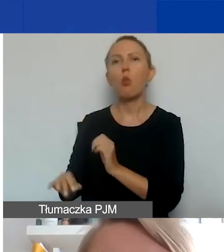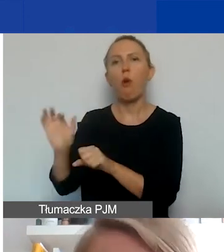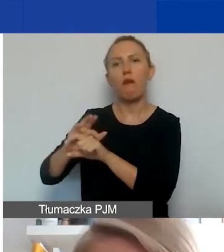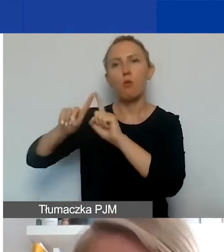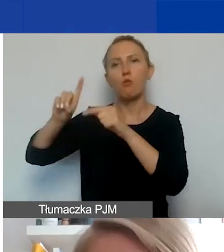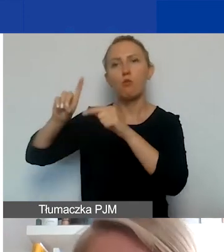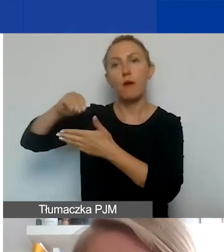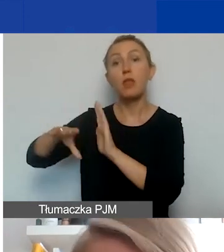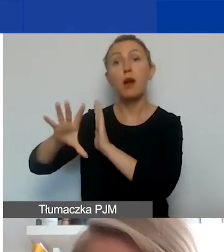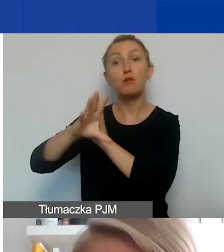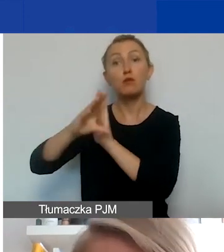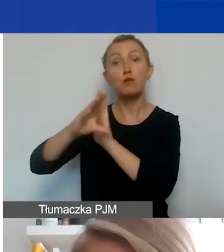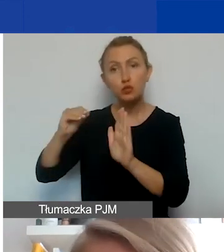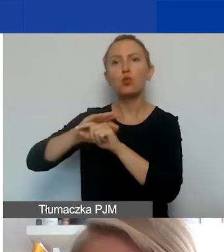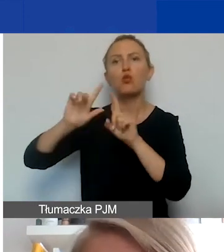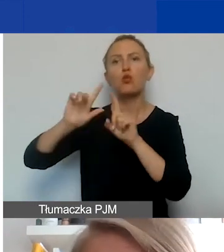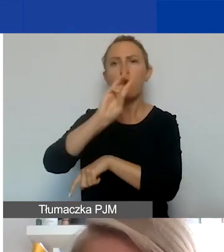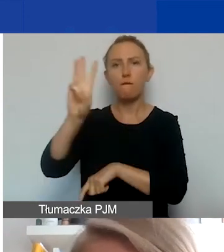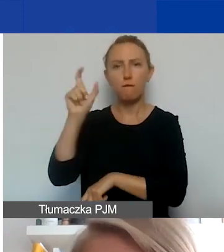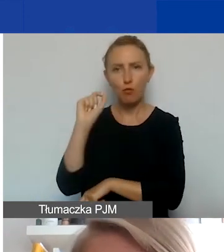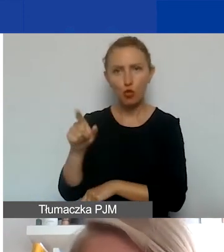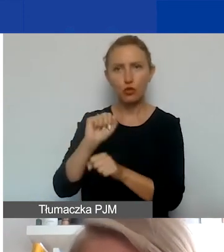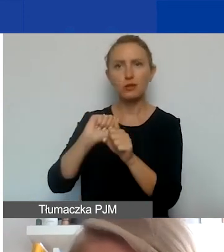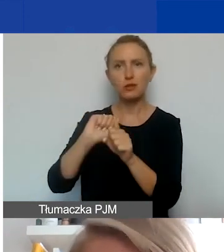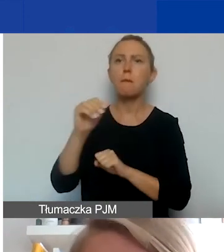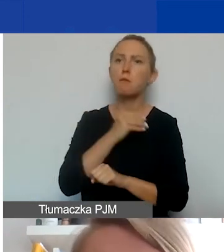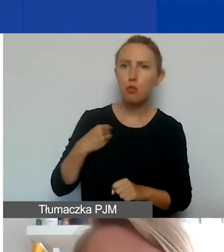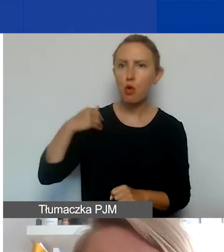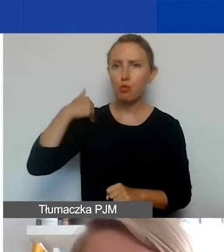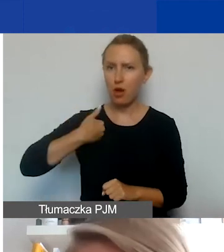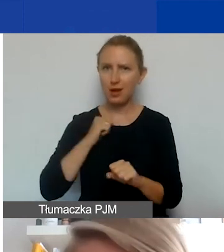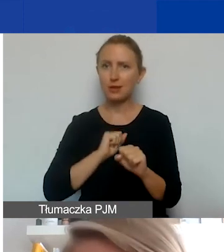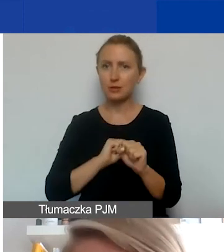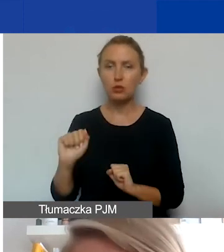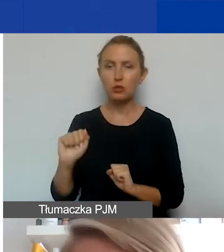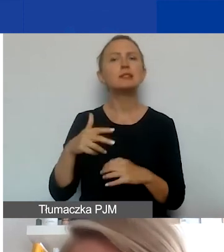Wzór umowy też już jest na stronie, zarówno po polsku i po angielsku. Zachęcam, żeby się zapoznać